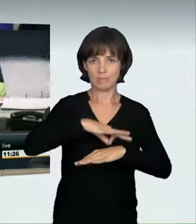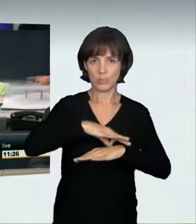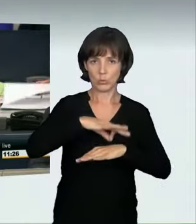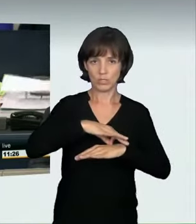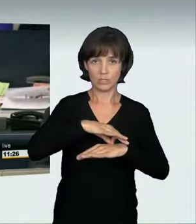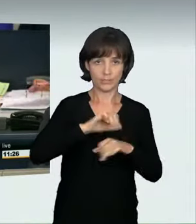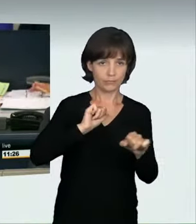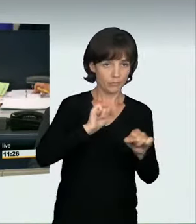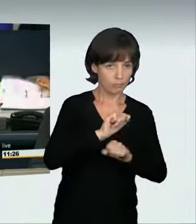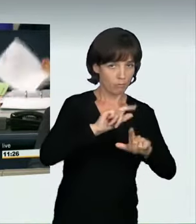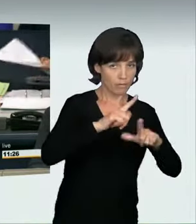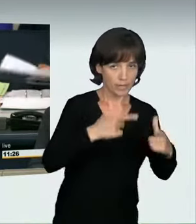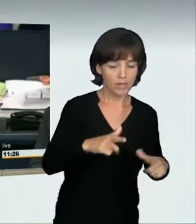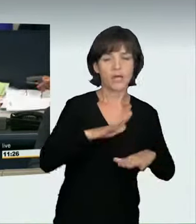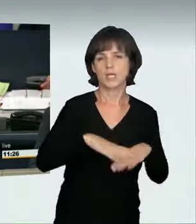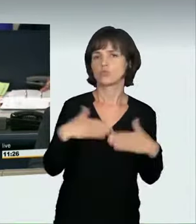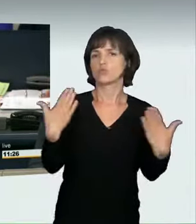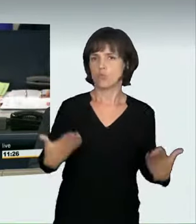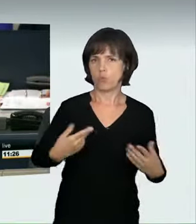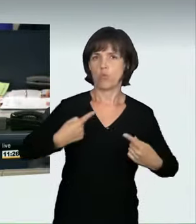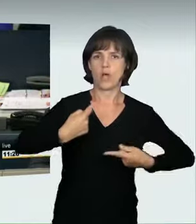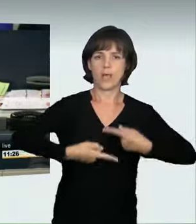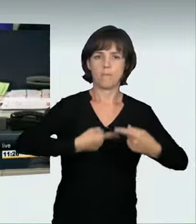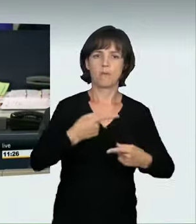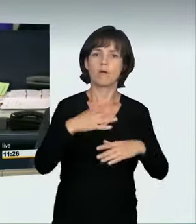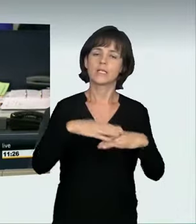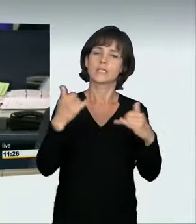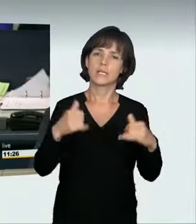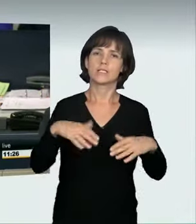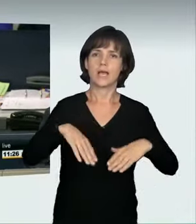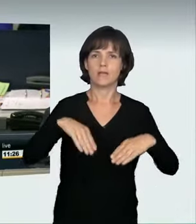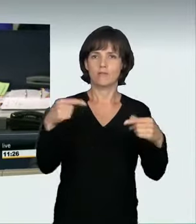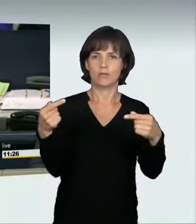Dann ist das so beschlossen. Ich eröffne die Aussprache.